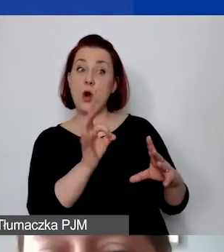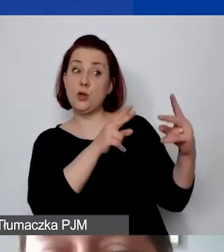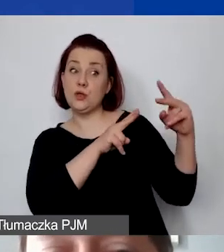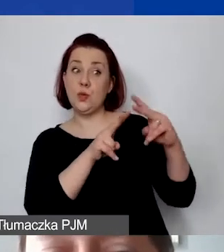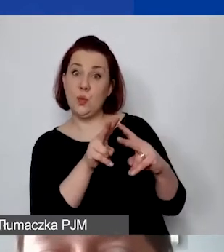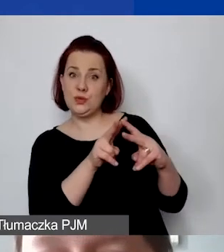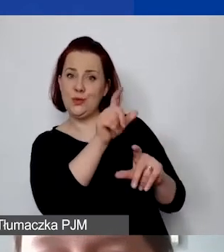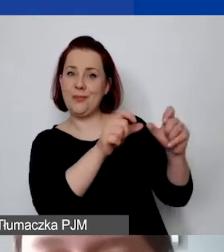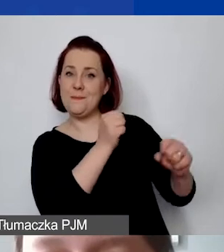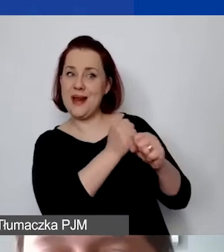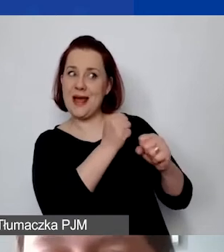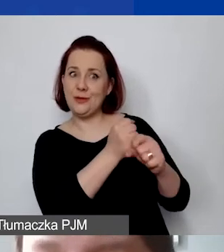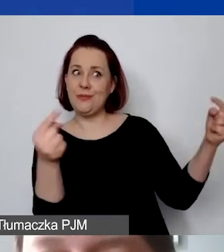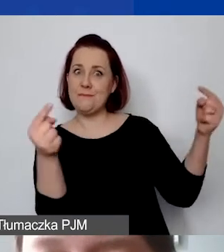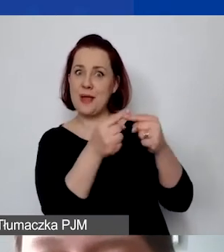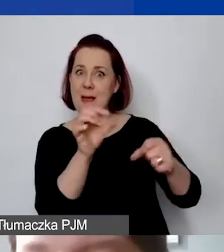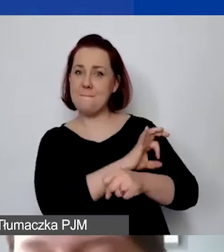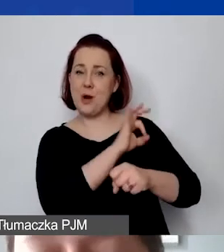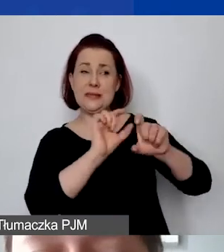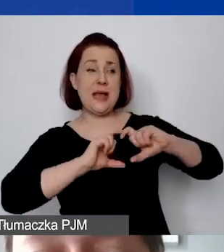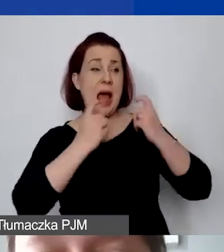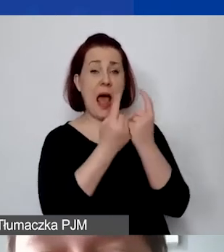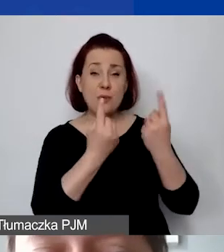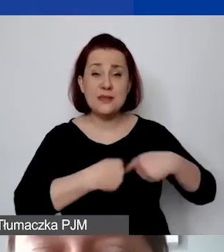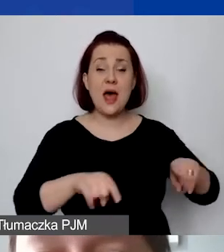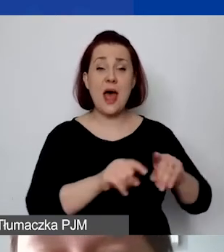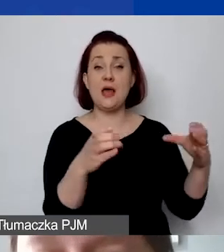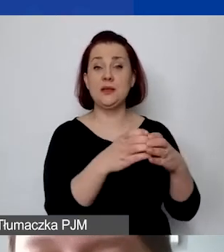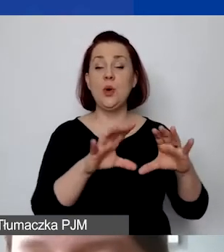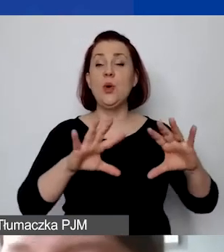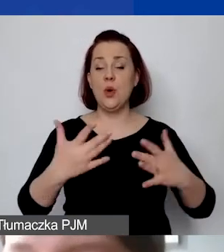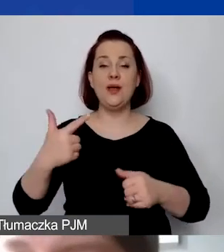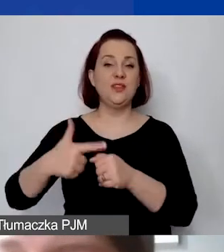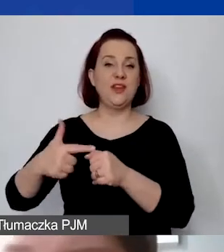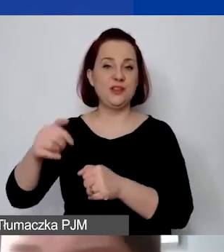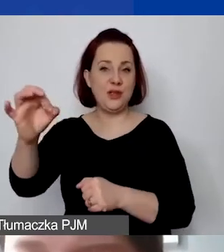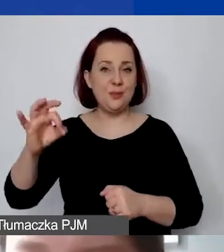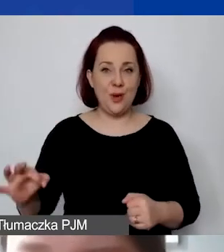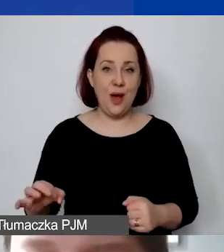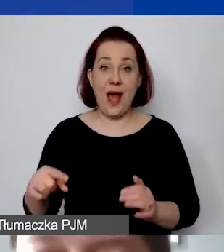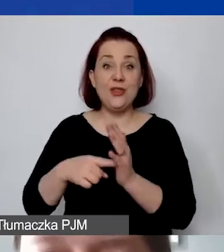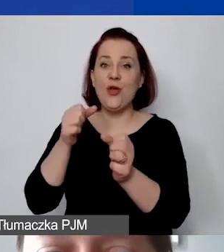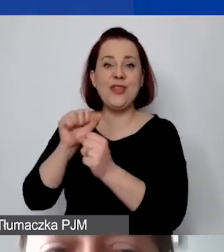przypisanego do projektu w całym zespole wynosi 20%. Ale to nie jest stawka ryczałtowa.